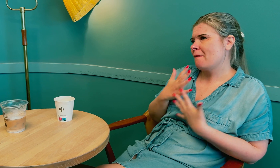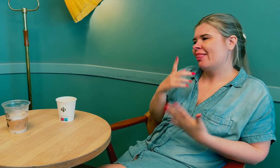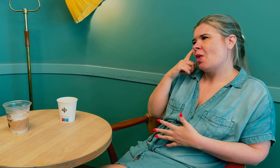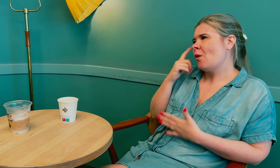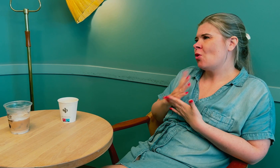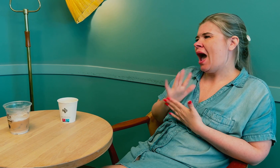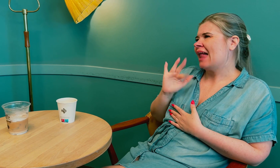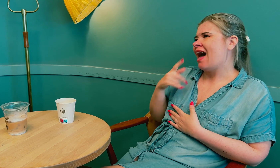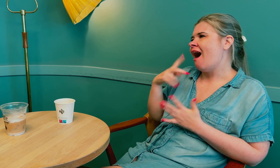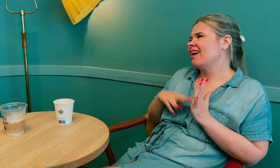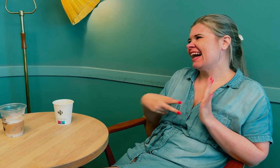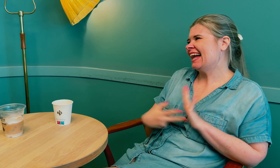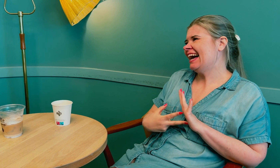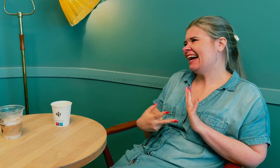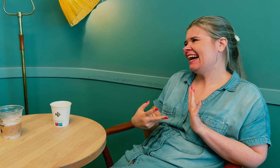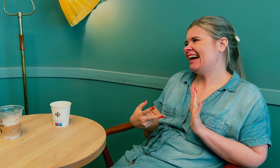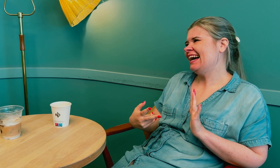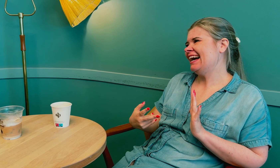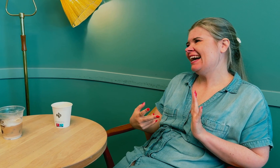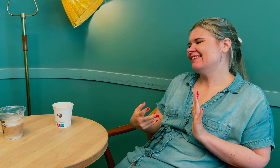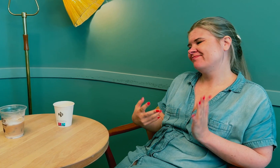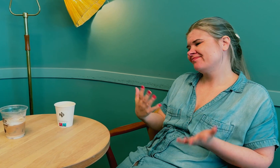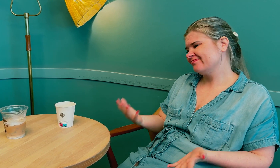Mange tror at tolken er en assistent. Annbjørg: Ja, stemmer.